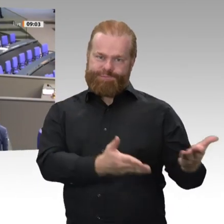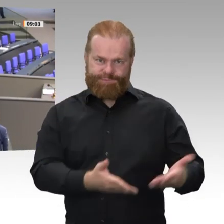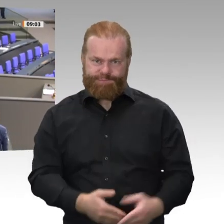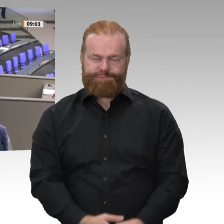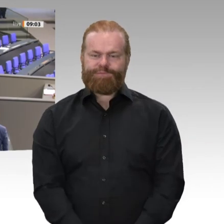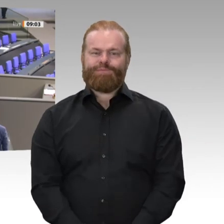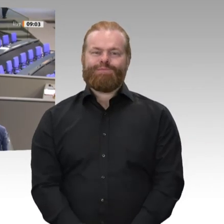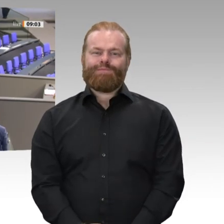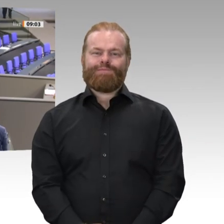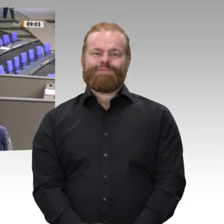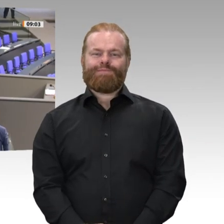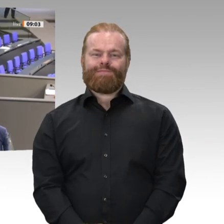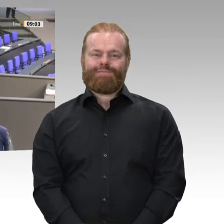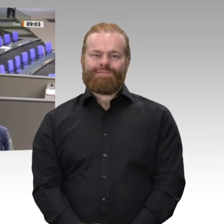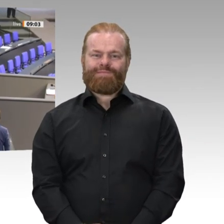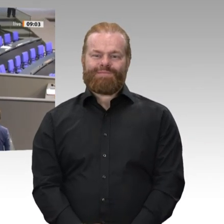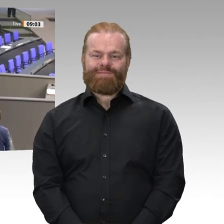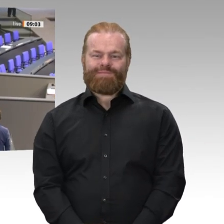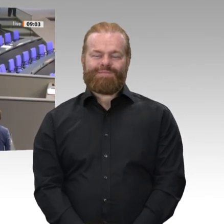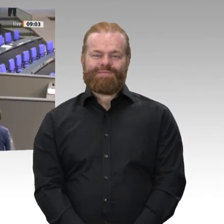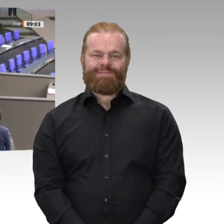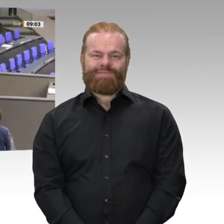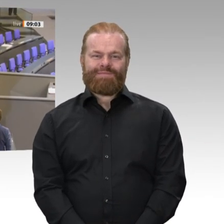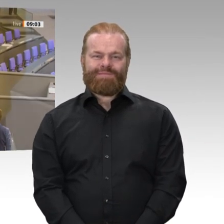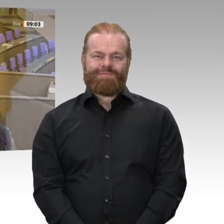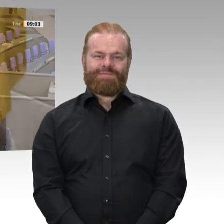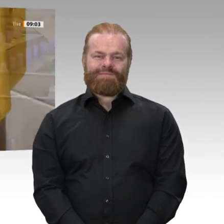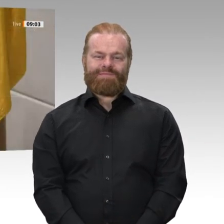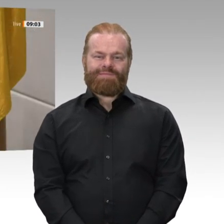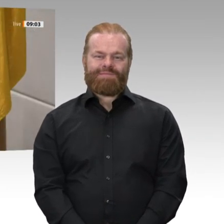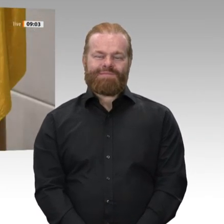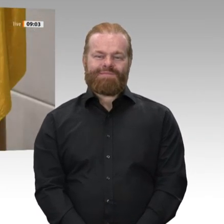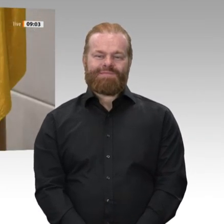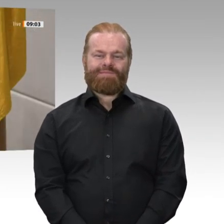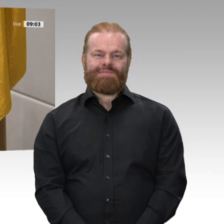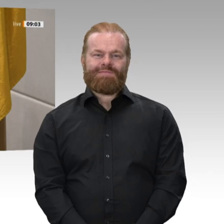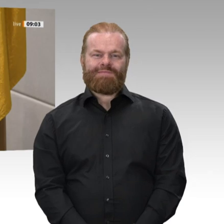Ich bitte Sie, den Eid zu sprechen. Ich schwöre, dass ich meine Kraft dem Wohle des deutschen